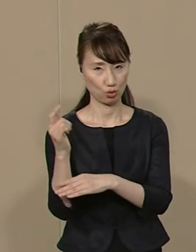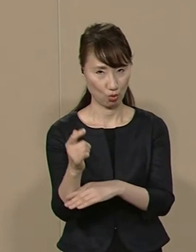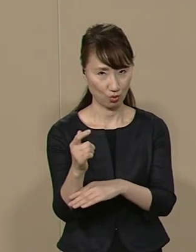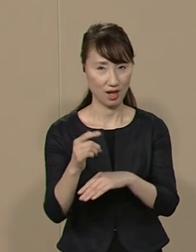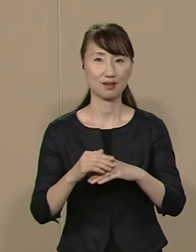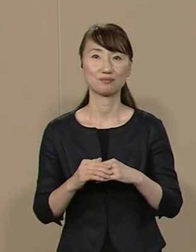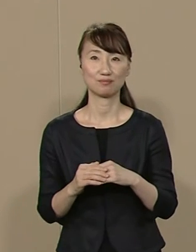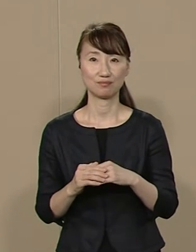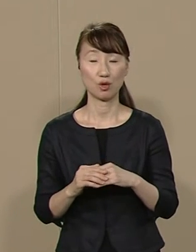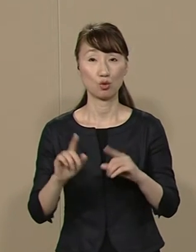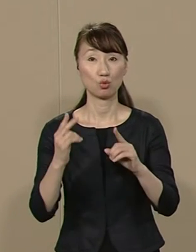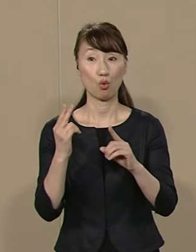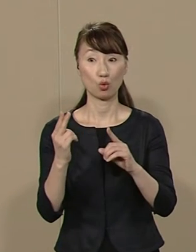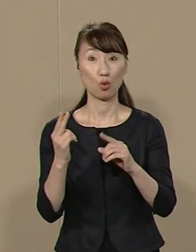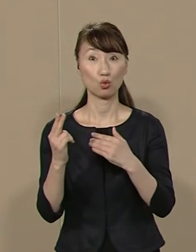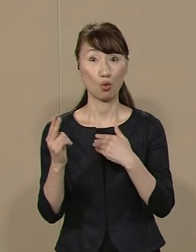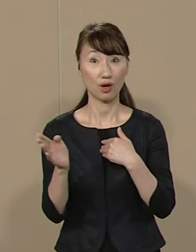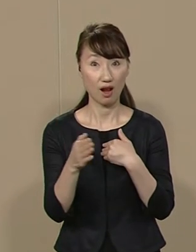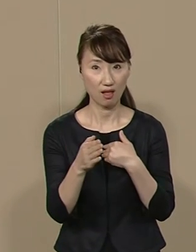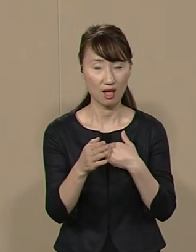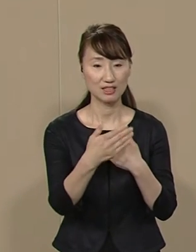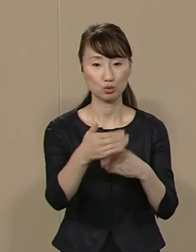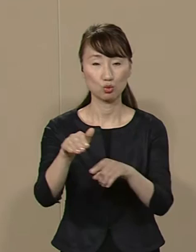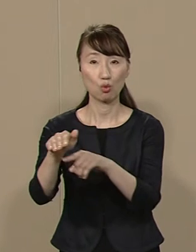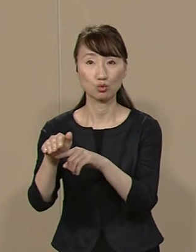東京都から各市区町村に対して